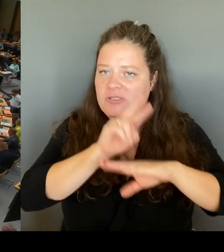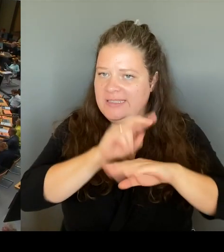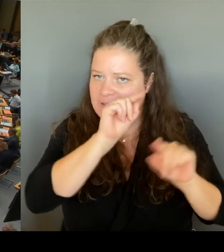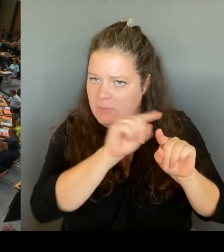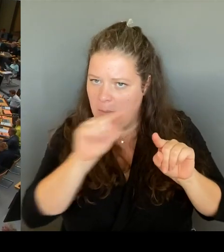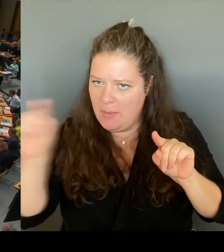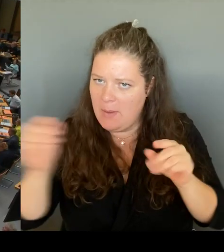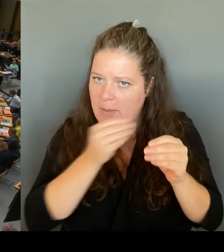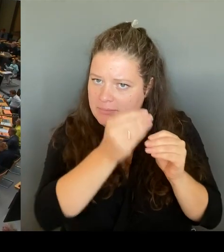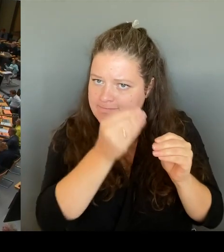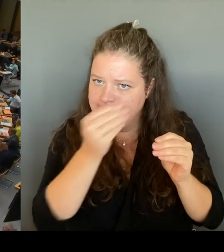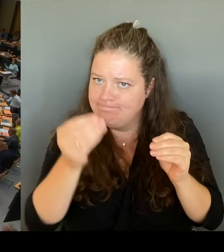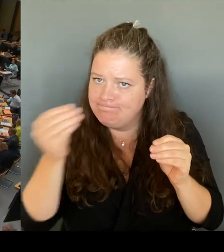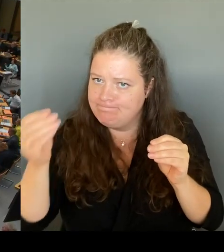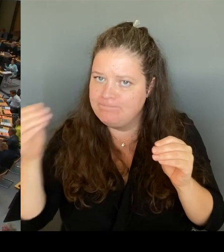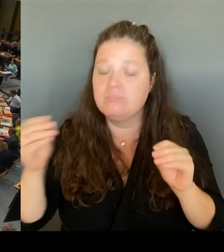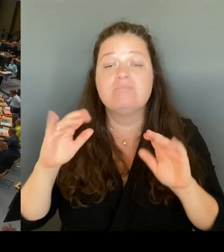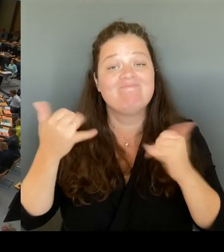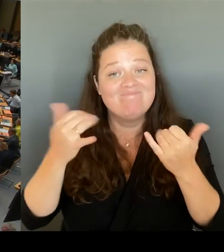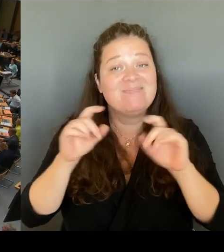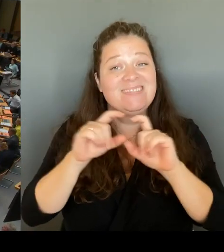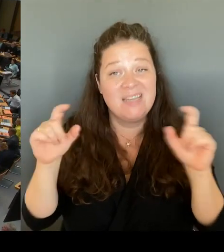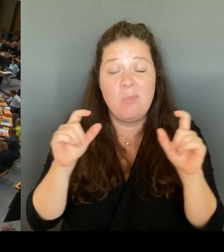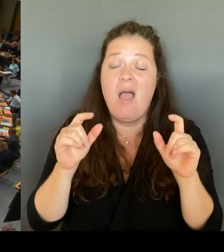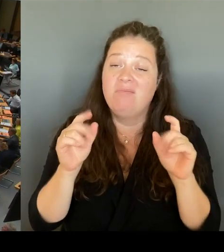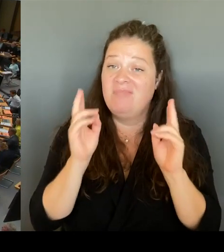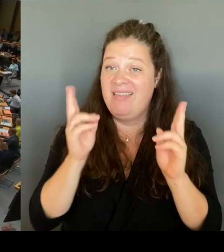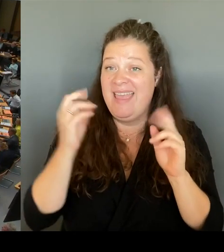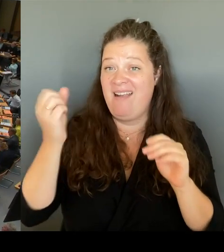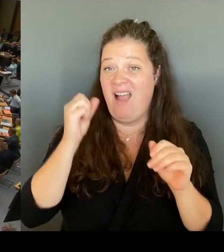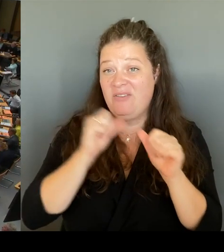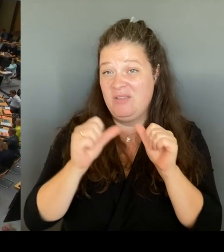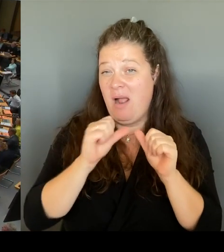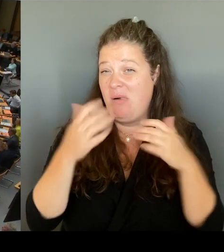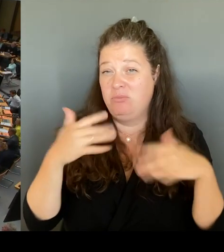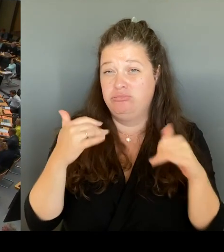Dieses ist bereits am 7. Juli zum Ende des letzten Schuljahres an die Außenstellen gegangen.